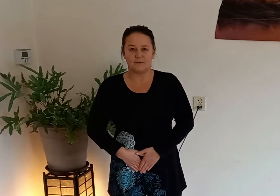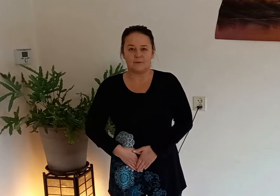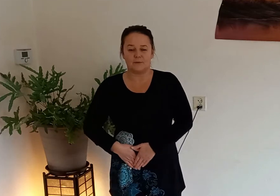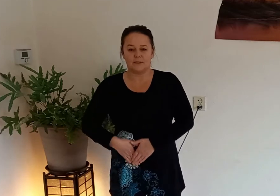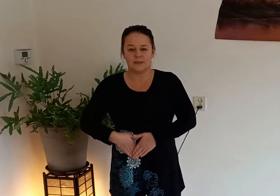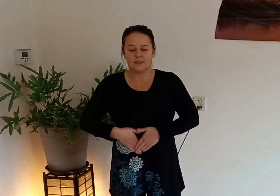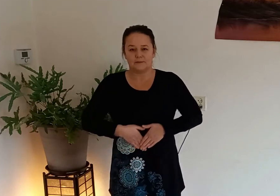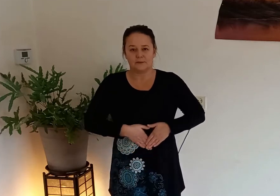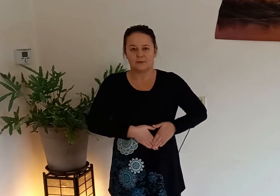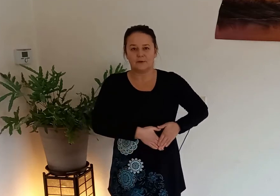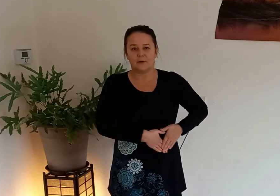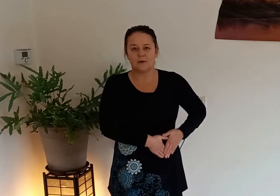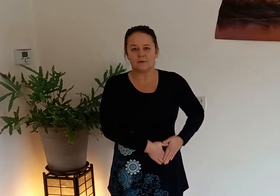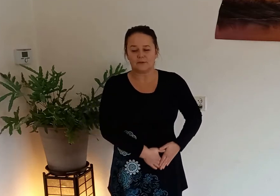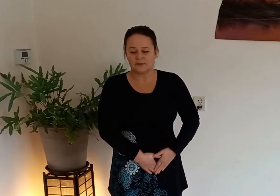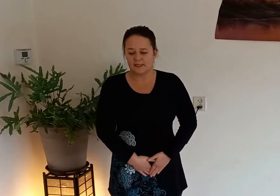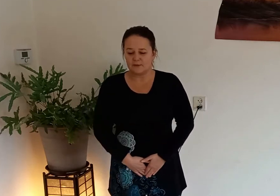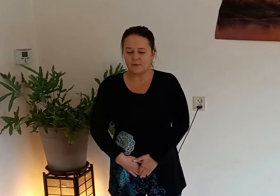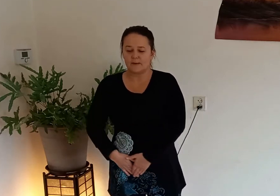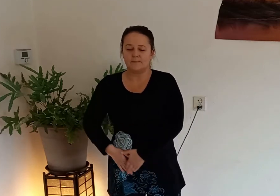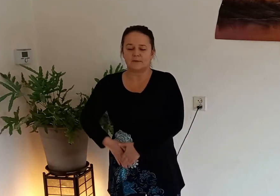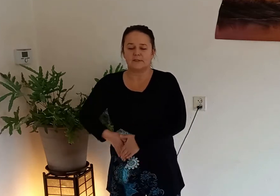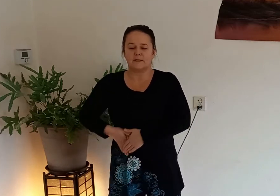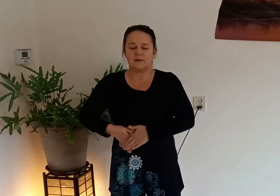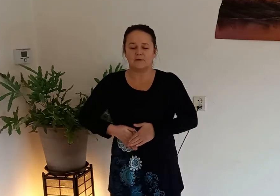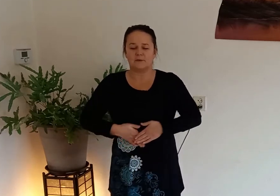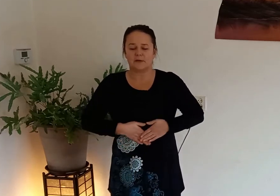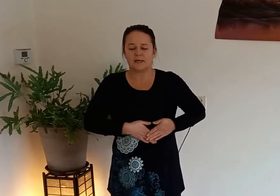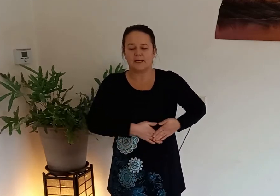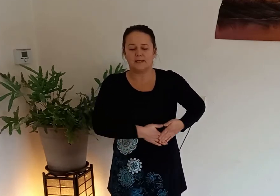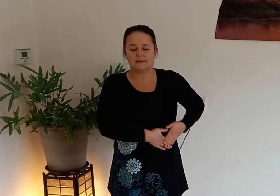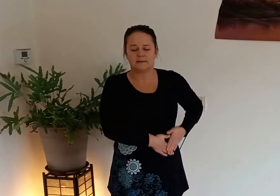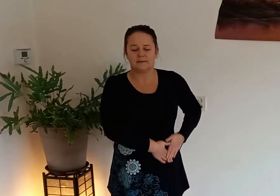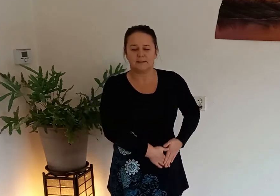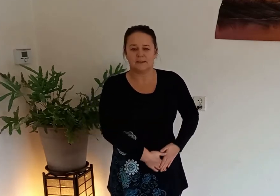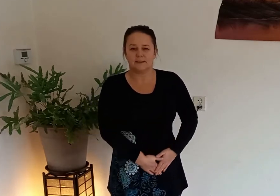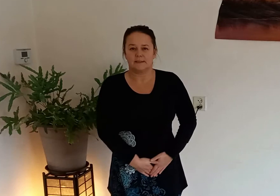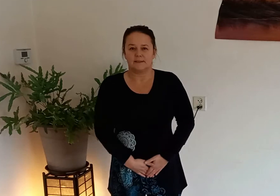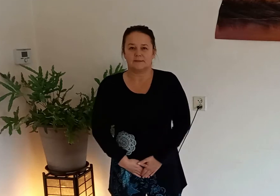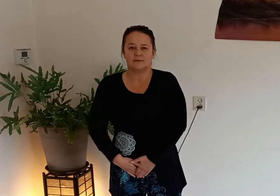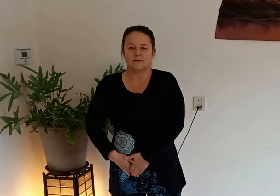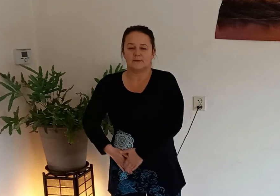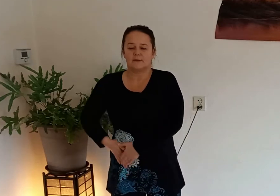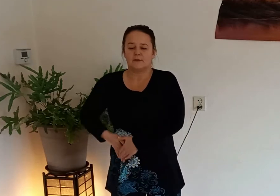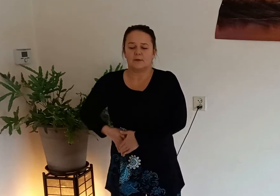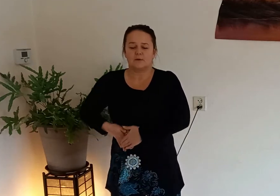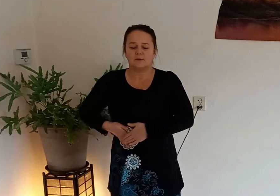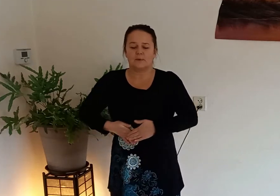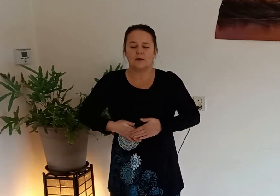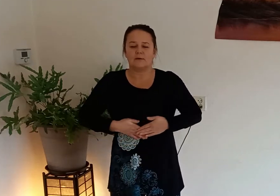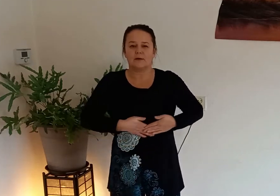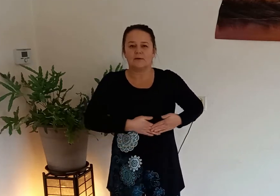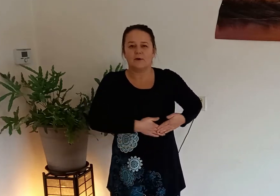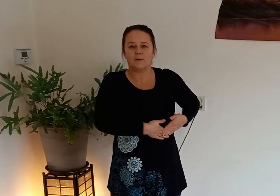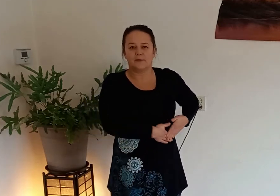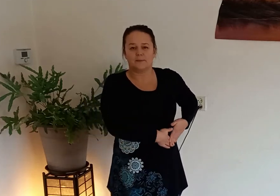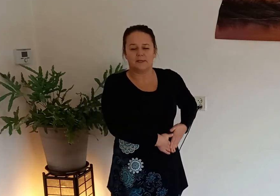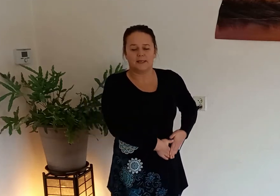navel totdat je een grote cirkel hebt masseer al je organen zodat het allemaal goed op gang kan komen